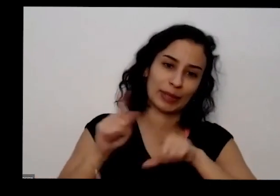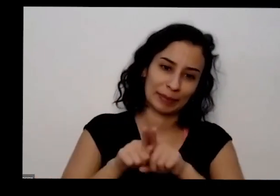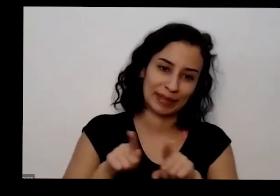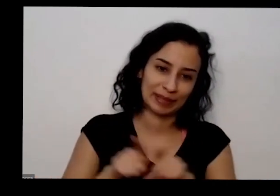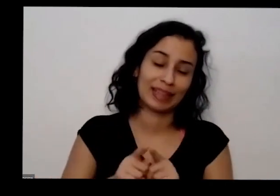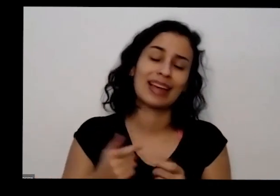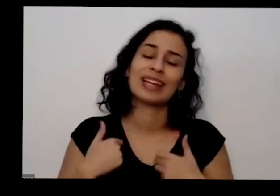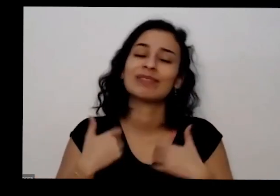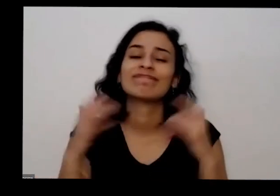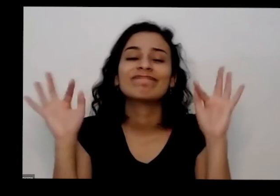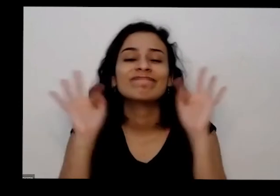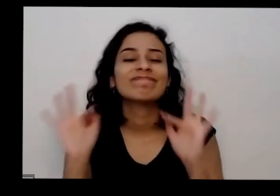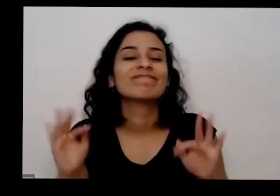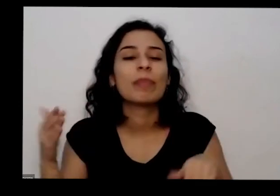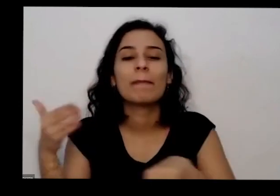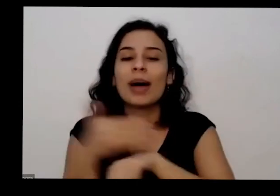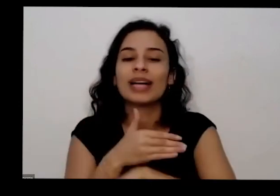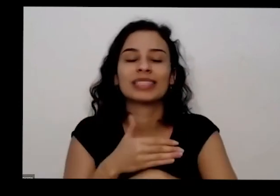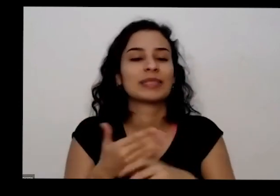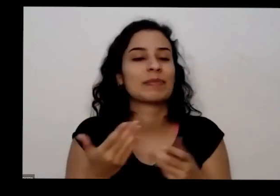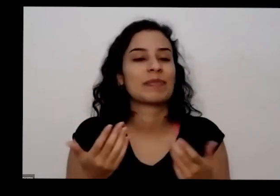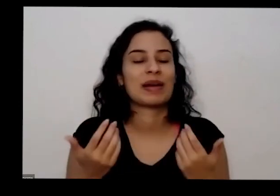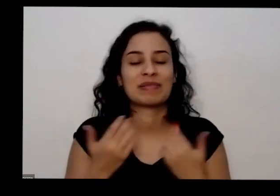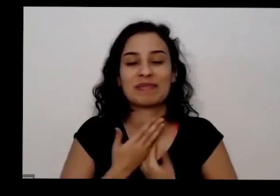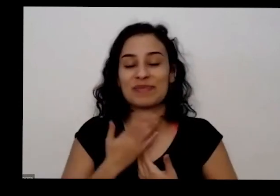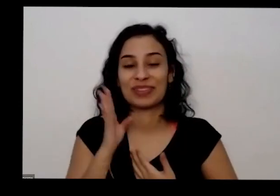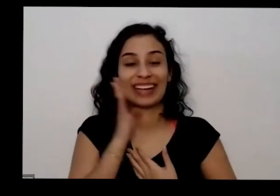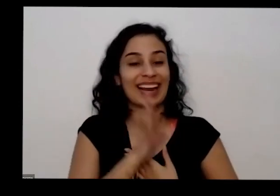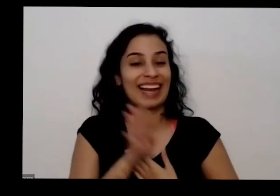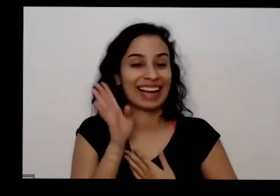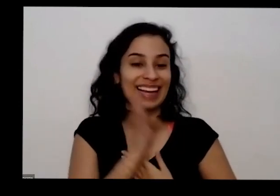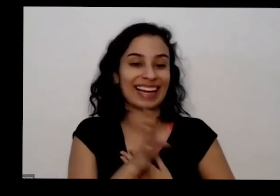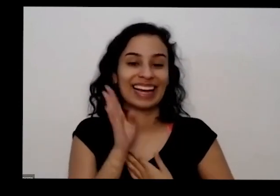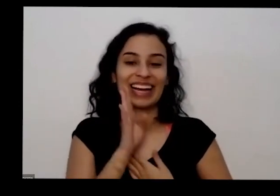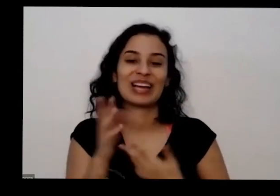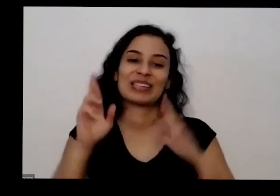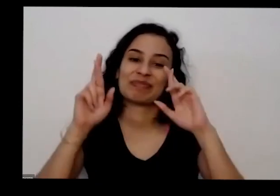ter participado aqui hoje para mim foi legal eu espero que tenha sido para vocês tão bom Como foi